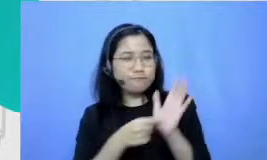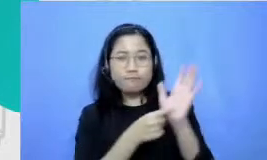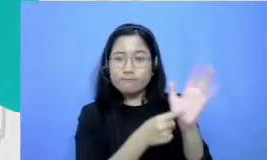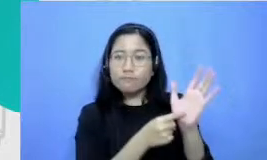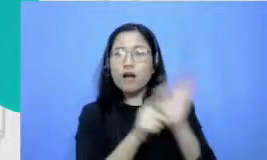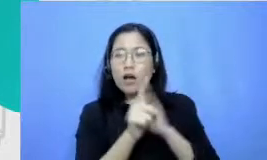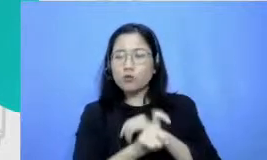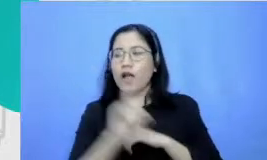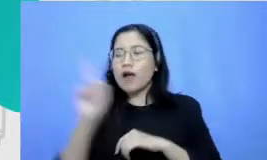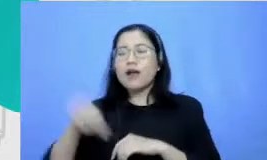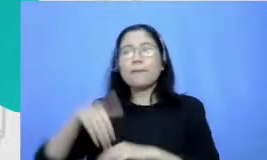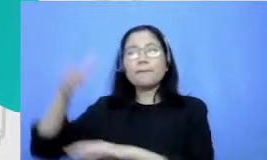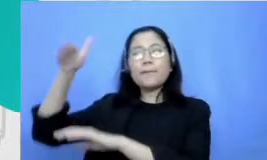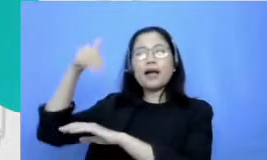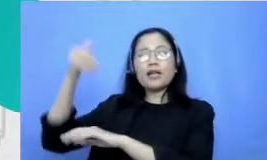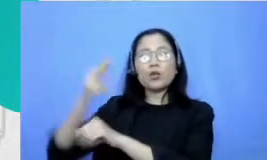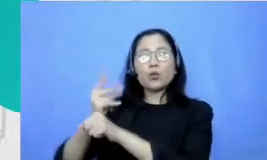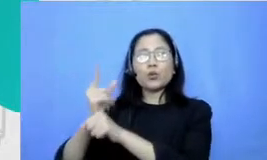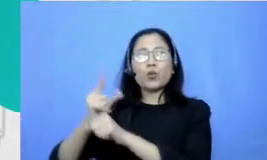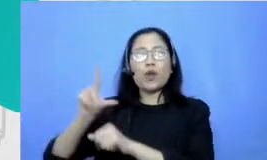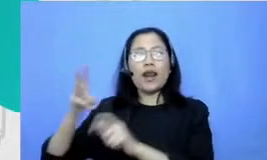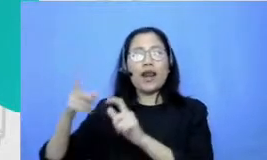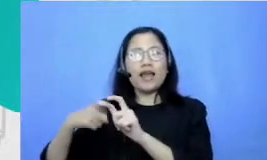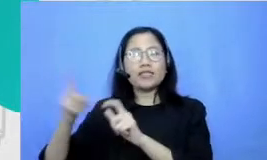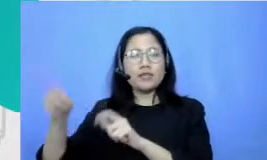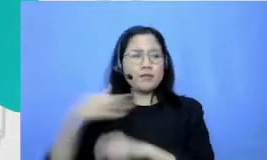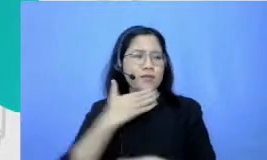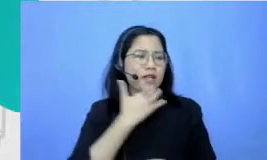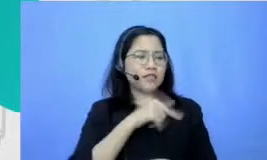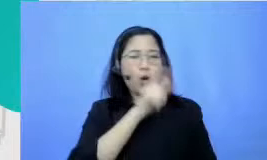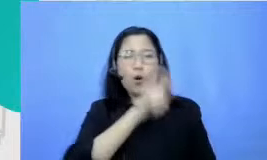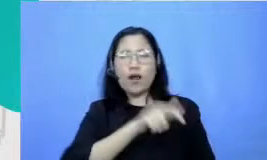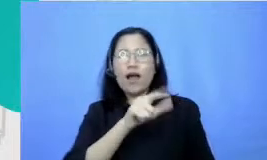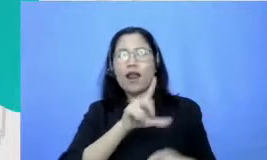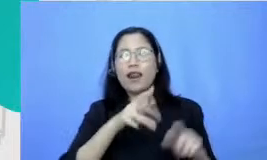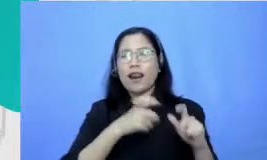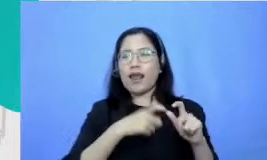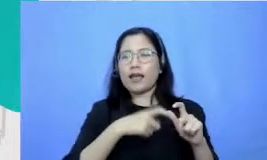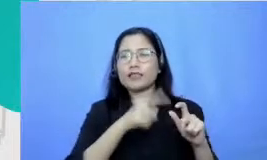guru les Jadi orang kalau Restu les matematika atau fisika aku dan kakakku tulis di rumah tosca